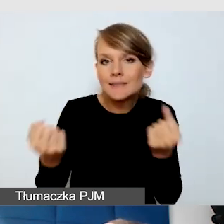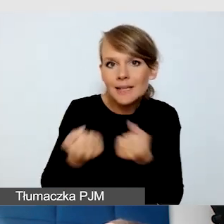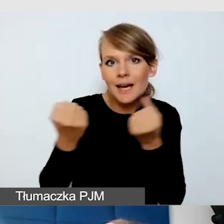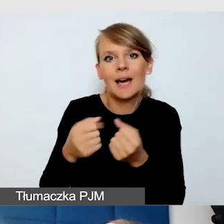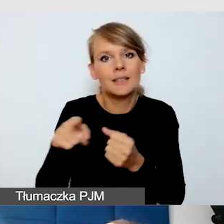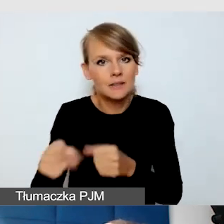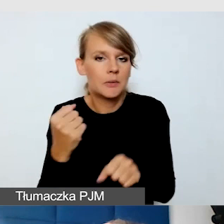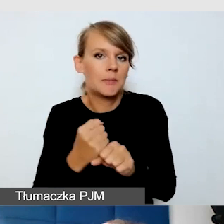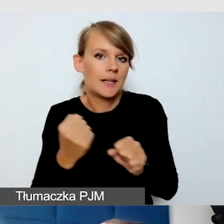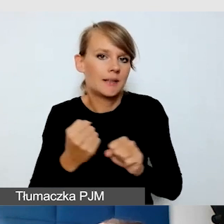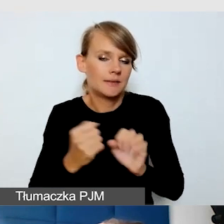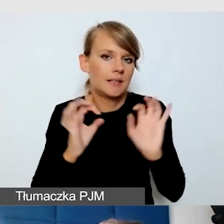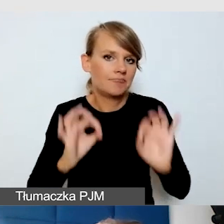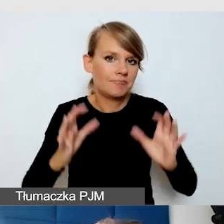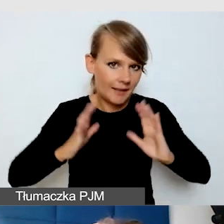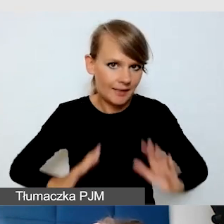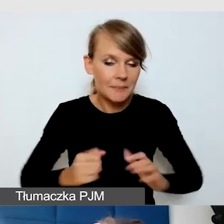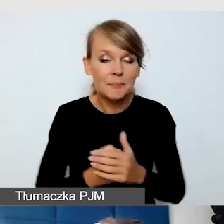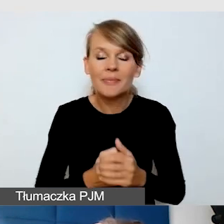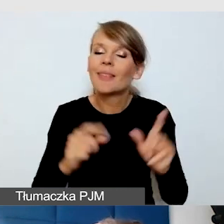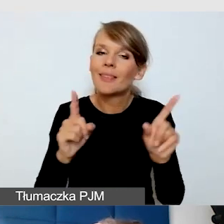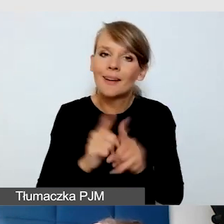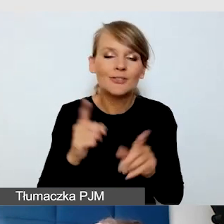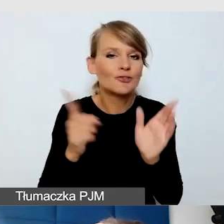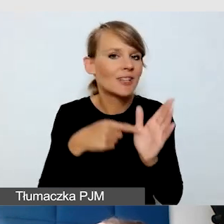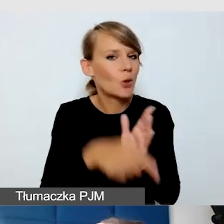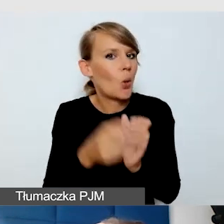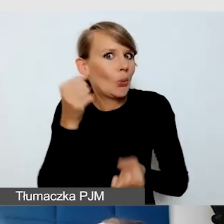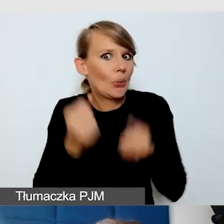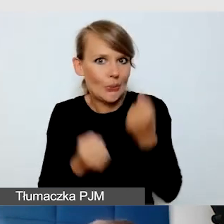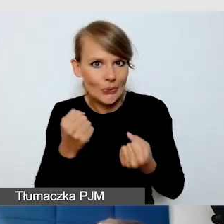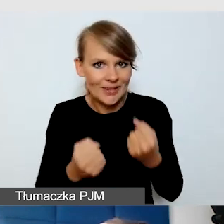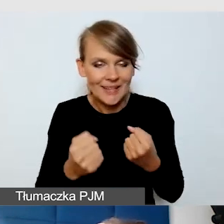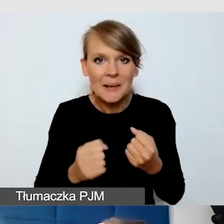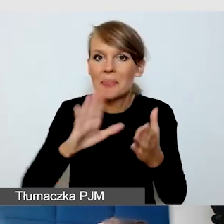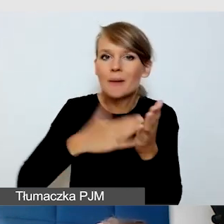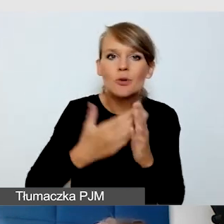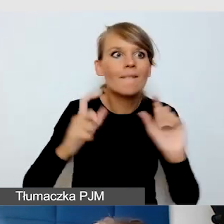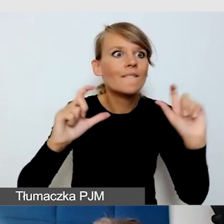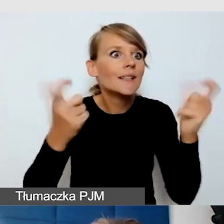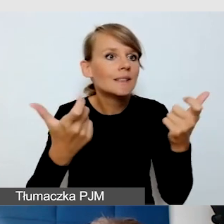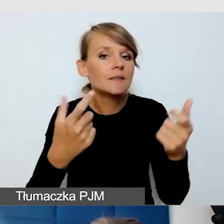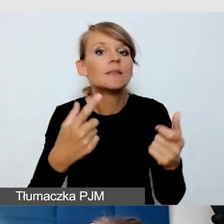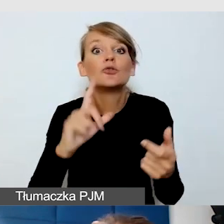To, co jest dla nas zwykle największym wyzwaniem, jeżeli w wydarzeniu się coś zmienia, to żeby nie zapomnieć,